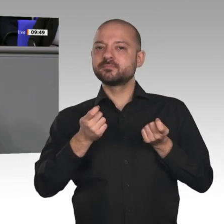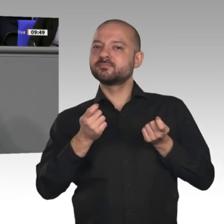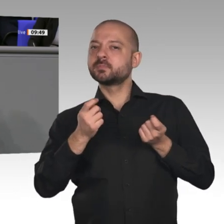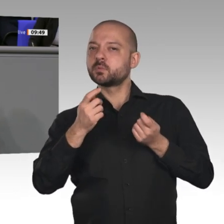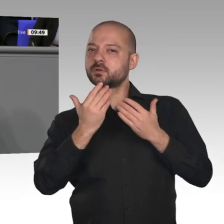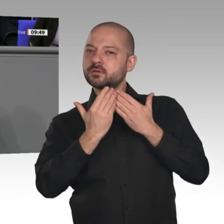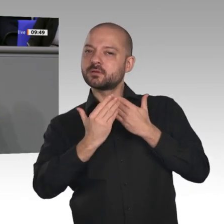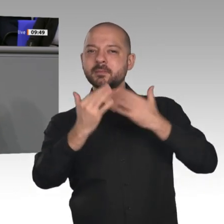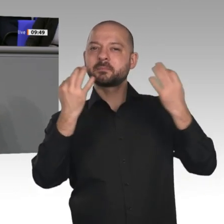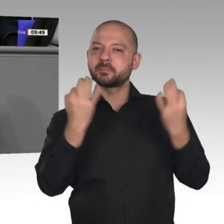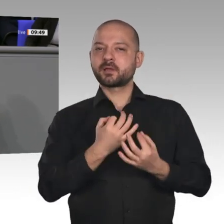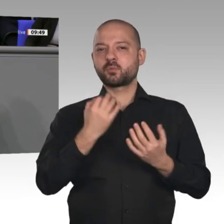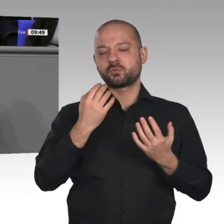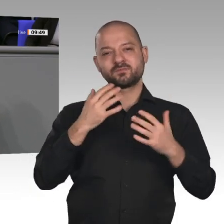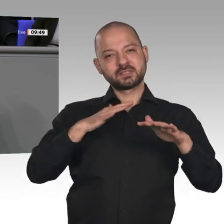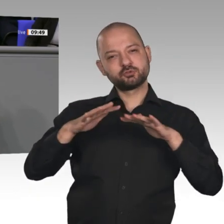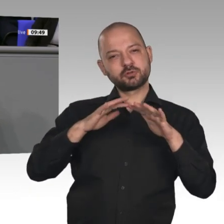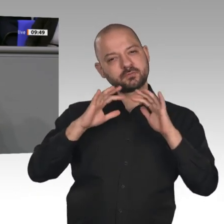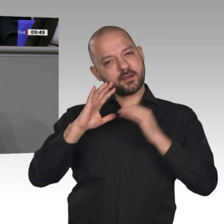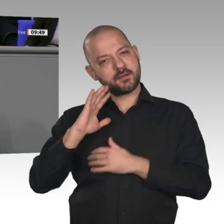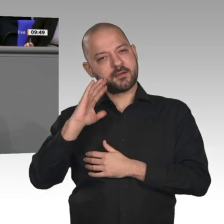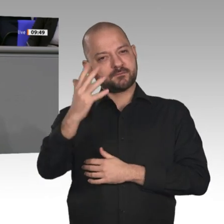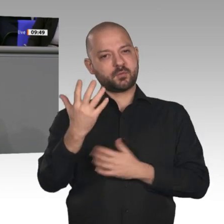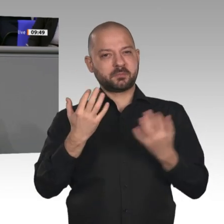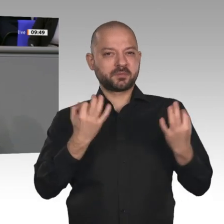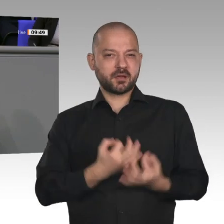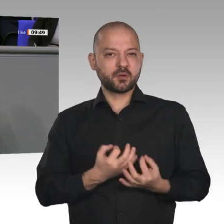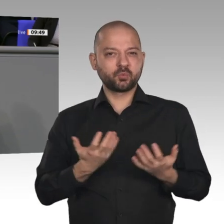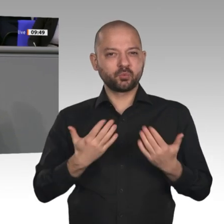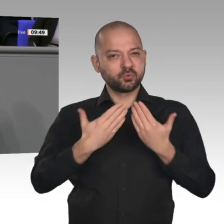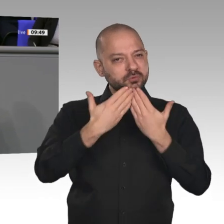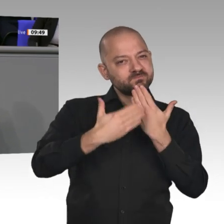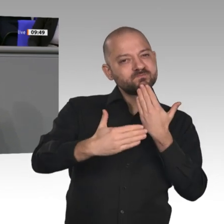der Großen Koalition dabei erfolgreich ist, zeigt die lange Phase des wirtschaftlichen